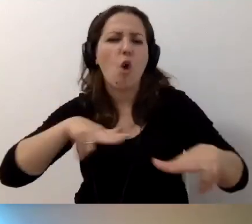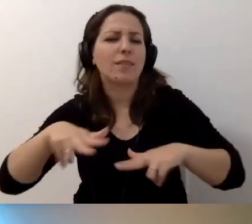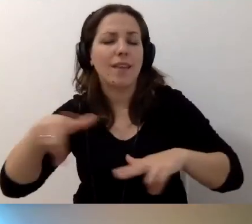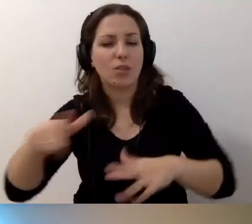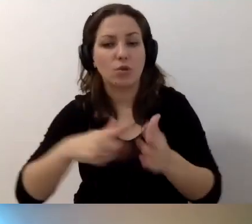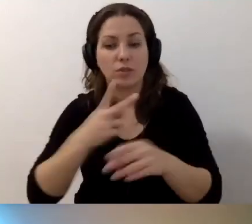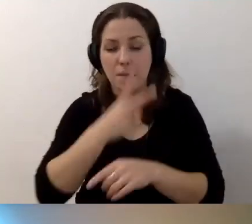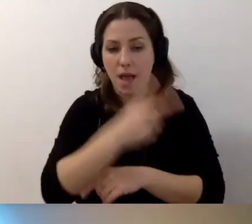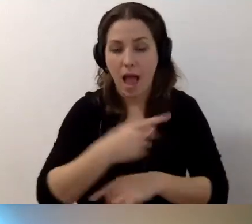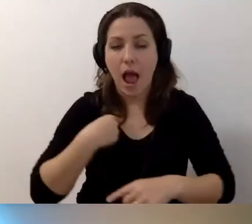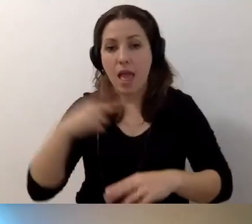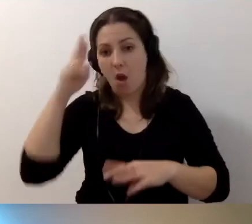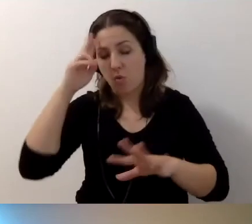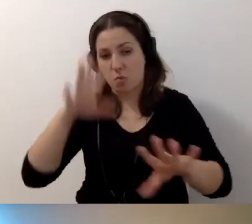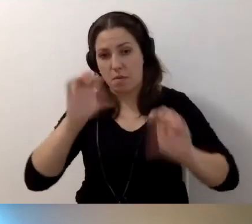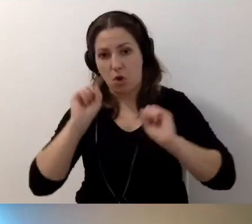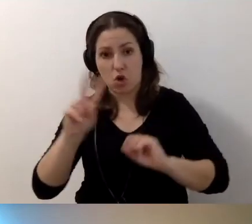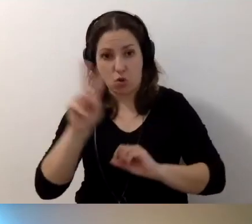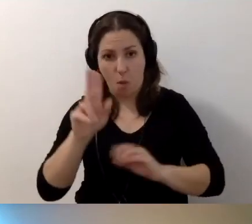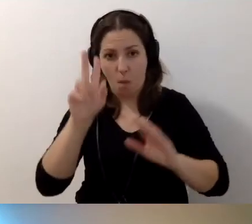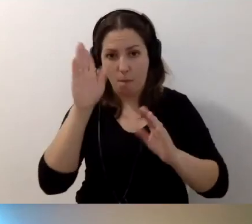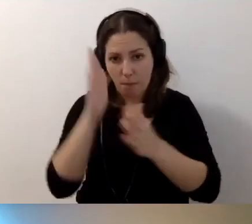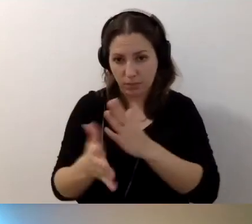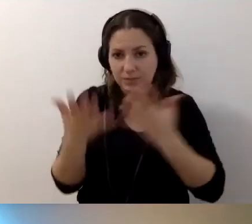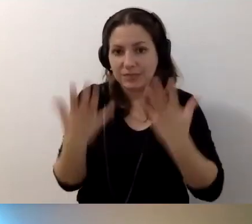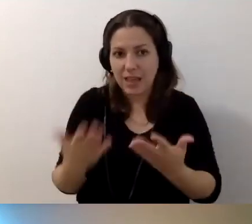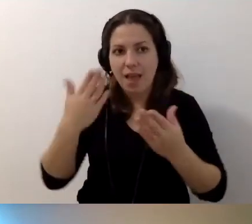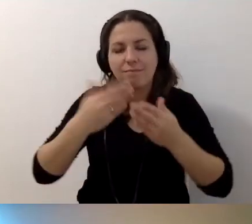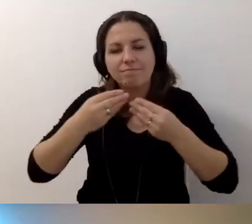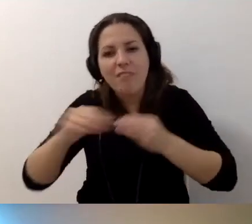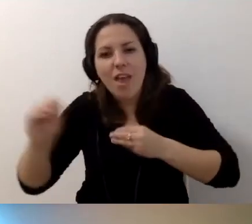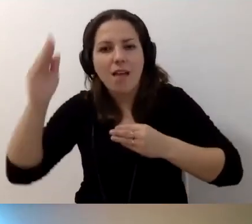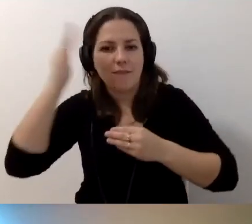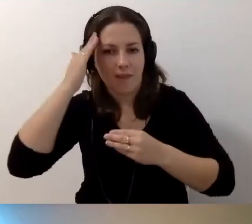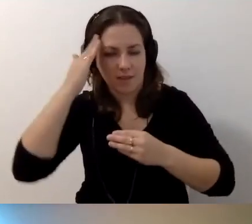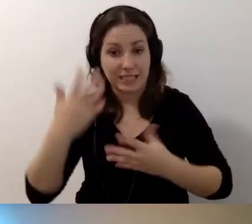Ale rozumiem, że tu ktoś chce poszerzać informacje. Zapraszamy.